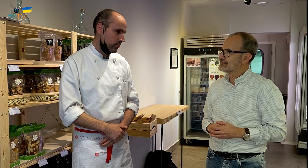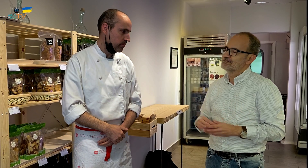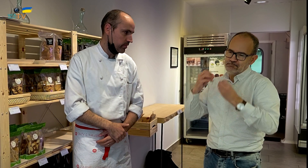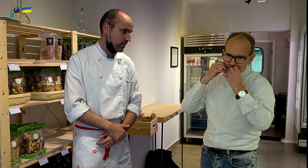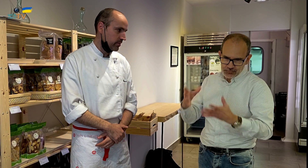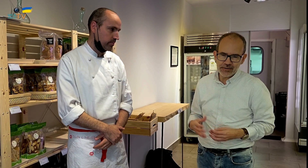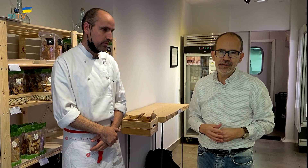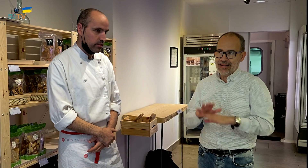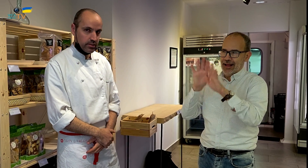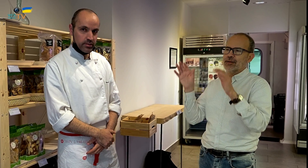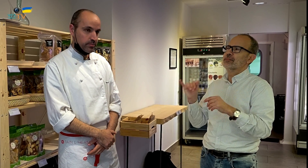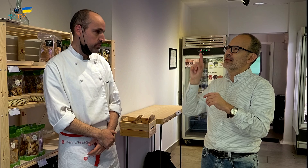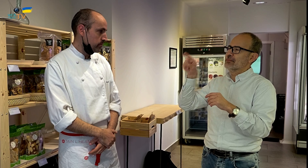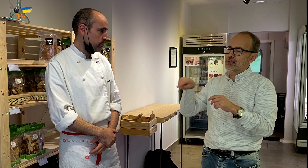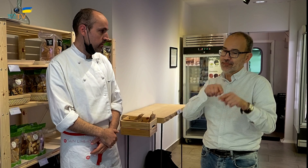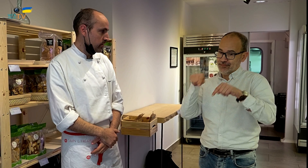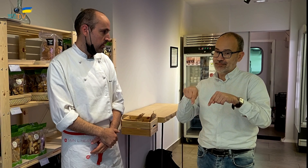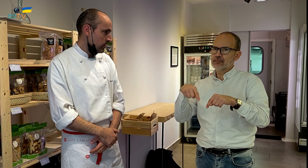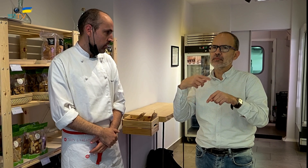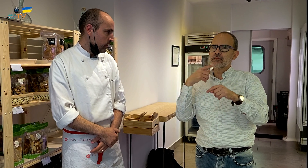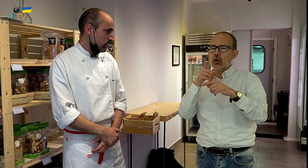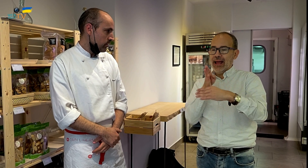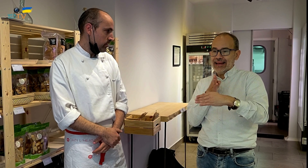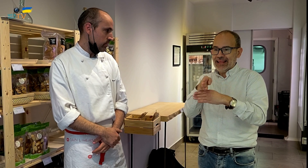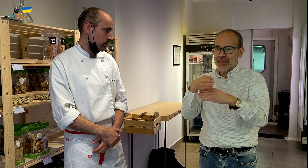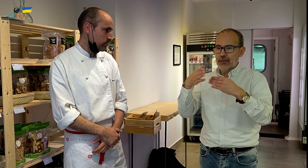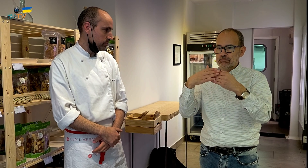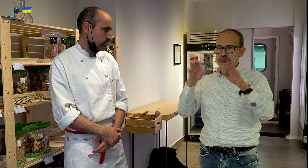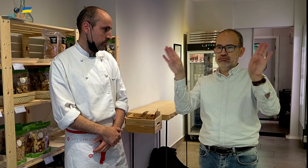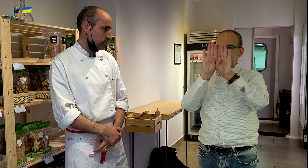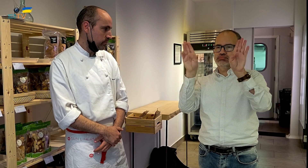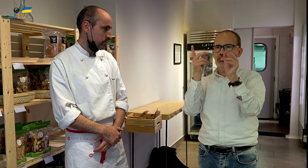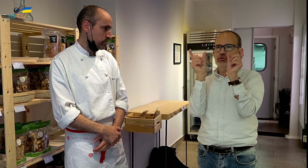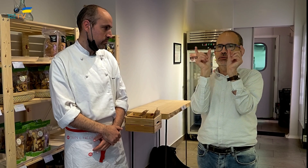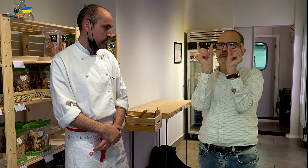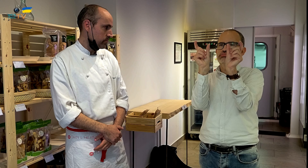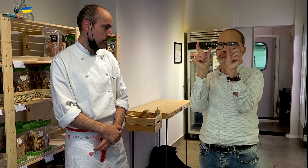Muy bien, queda claro. En la entrada, hay dos puertas automáticas con dos palabras inscritas,